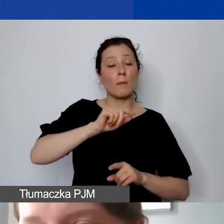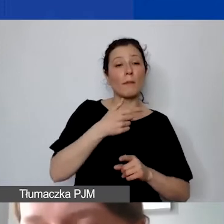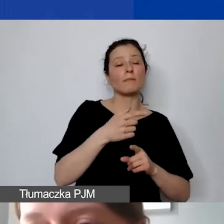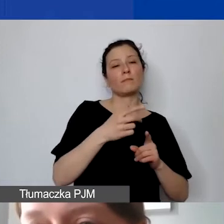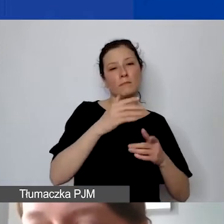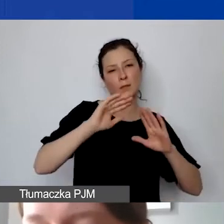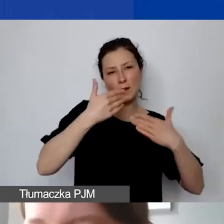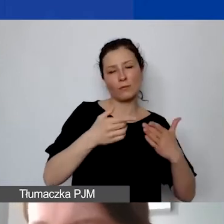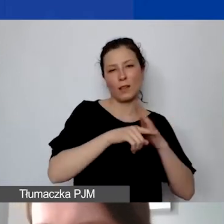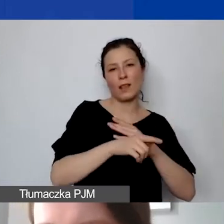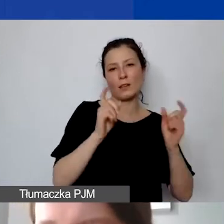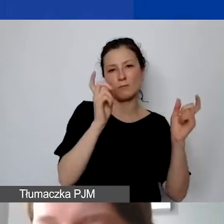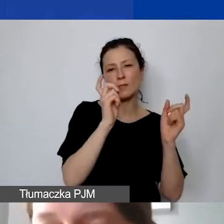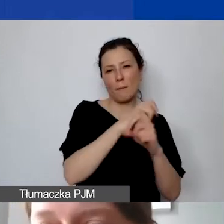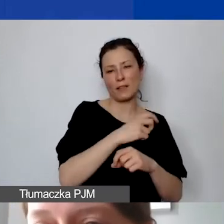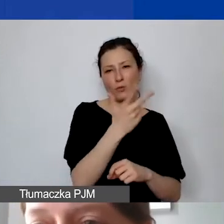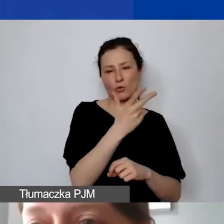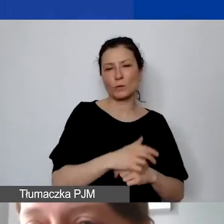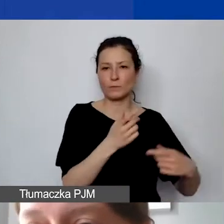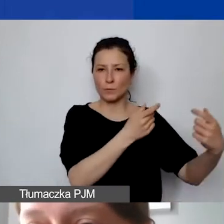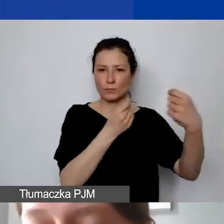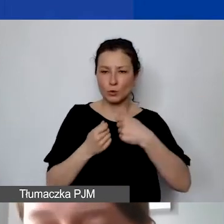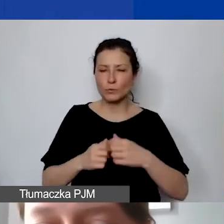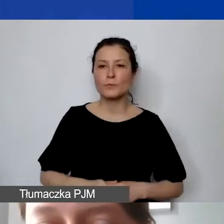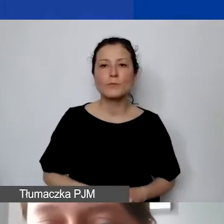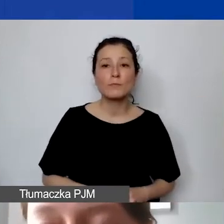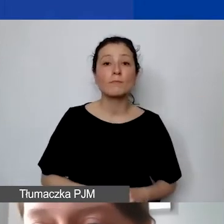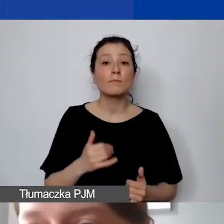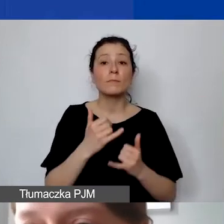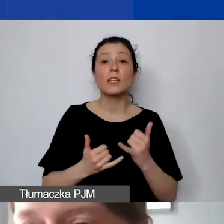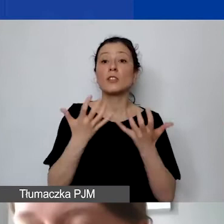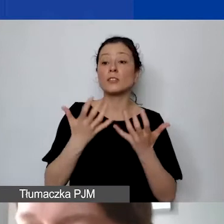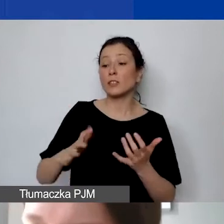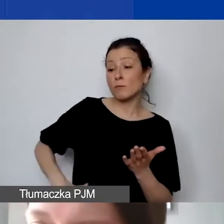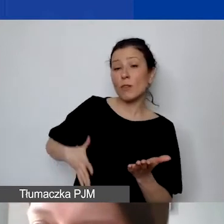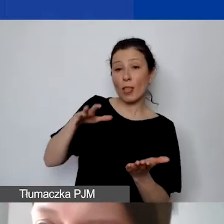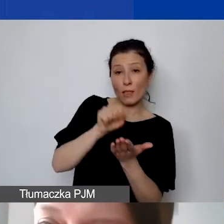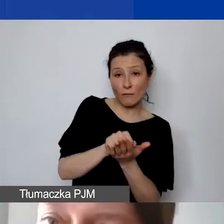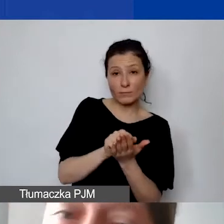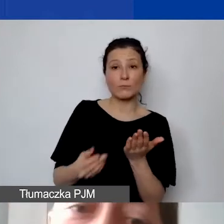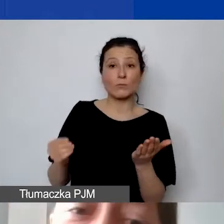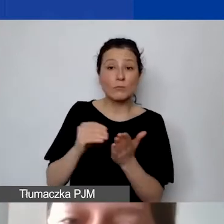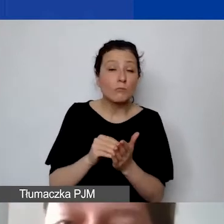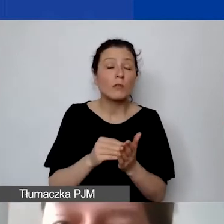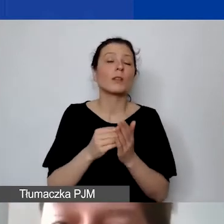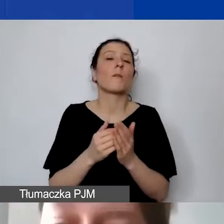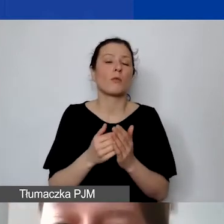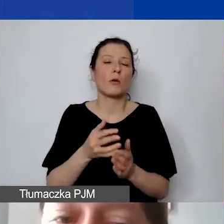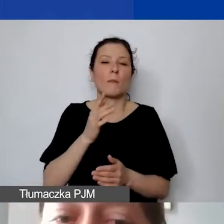Jeżeli to byłaby państwa motywacja, żeby dorzucić wkład własny, dlatego że będzie to lepiej wyglądało w budżecie, nie ma takiej potrzeby.